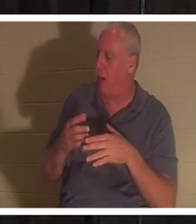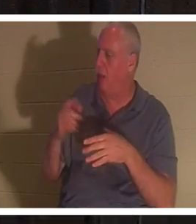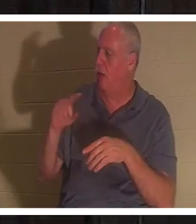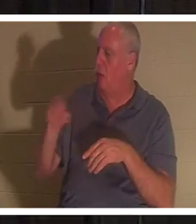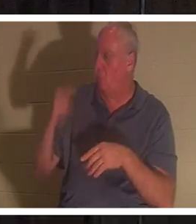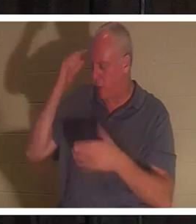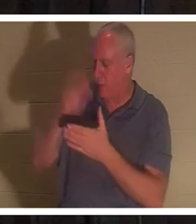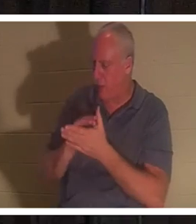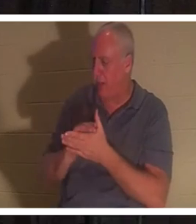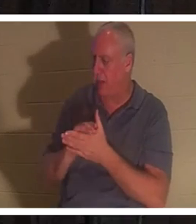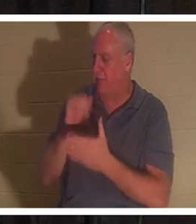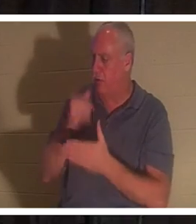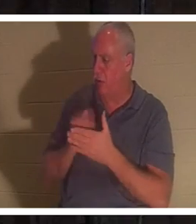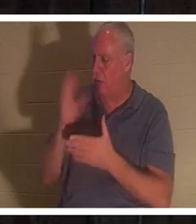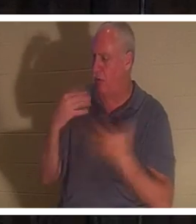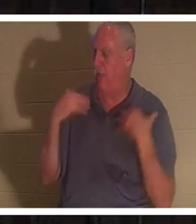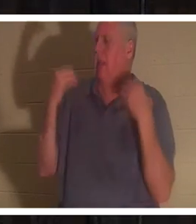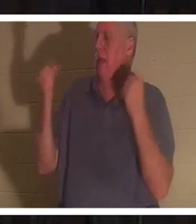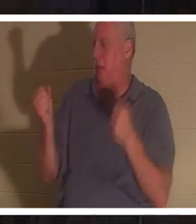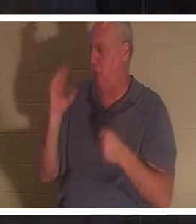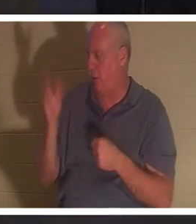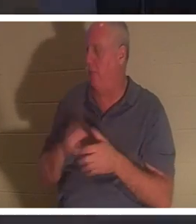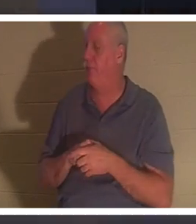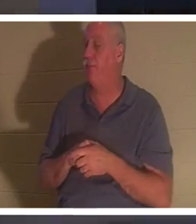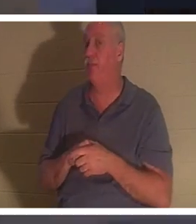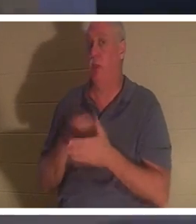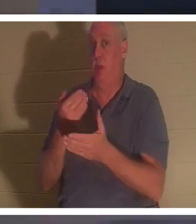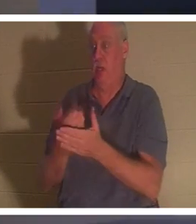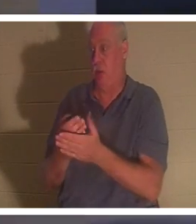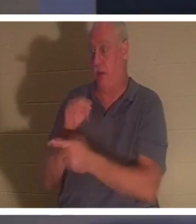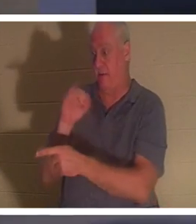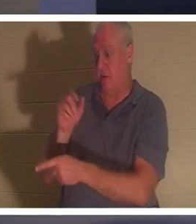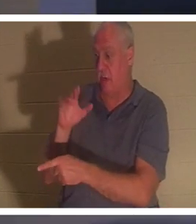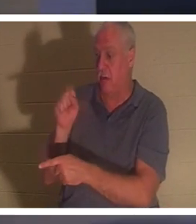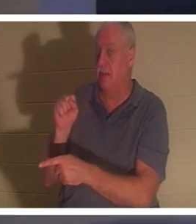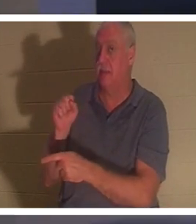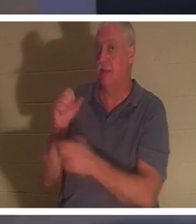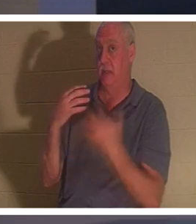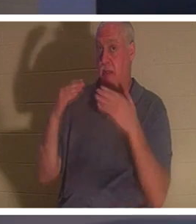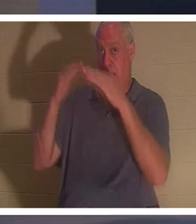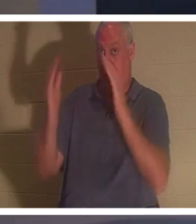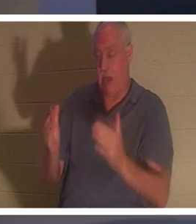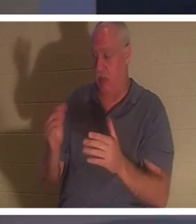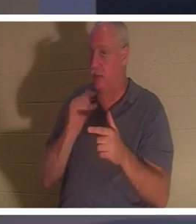चंगी हो जाएगी। जब वह याइर के घर पहुंचा, तो